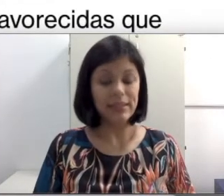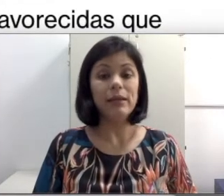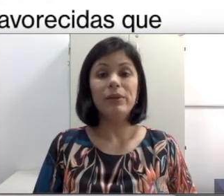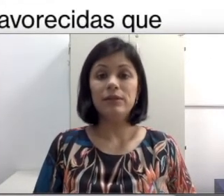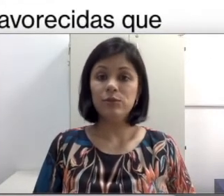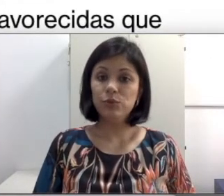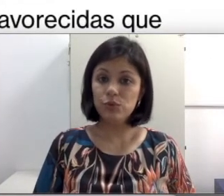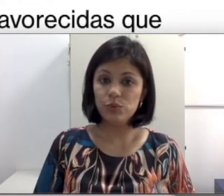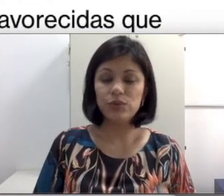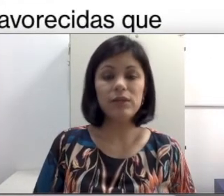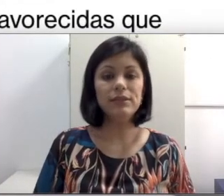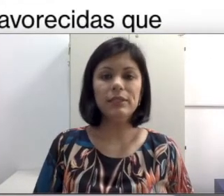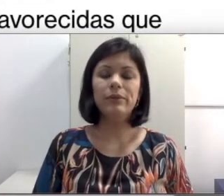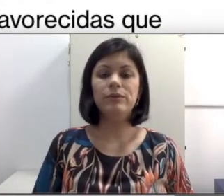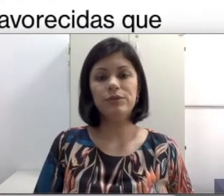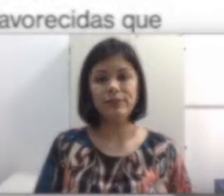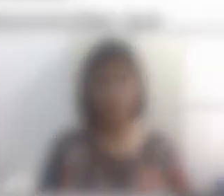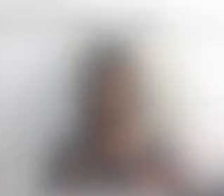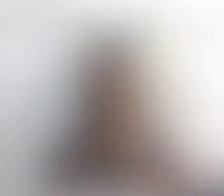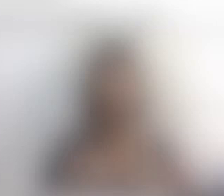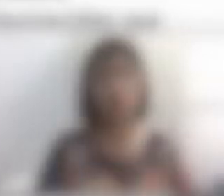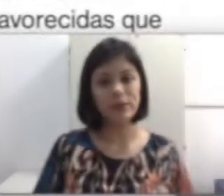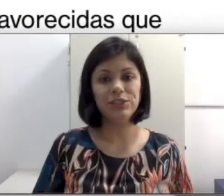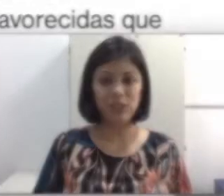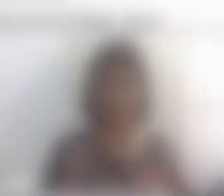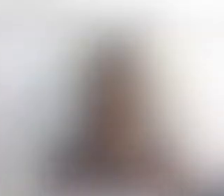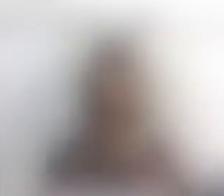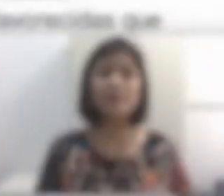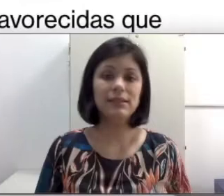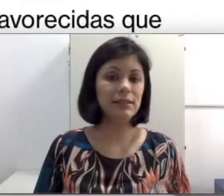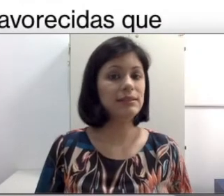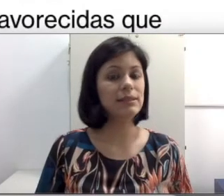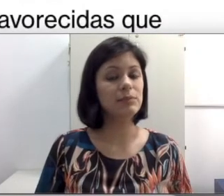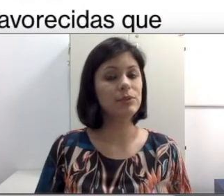dependem do SUS, que é o sistema único de saúde. Por causa disso, essas crianças muitas